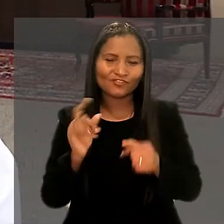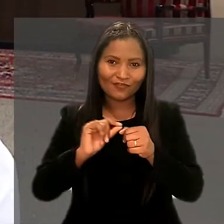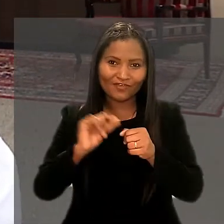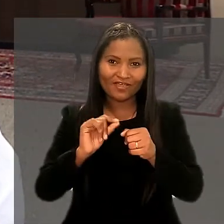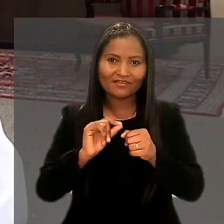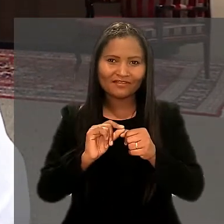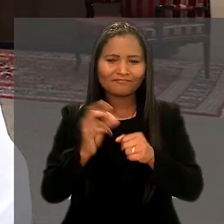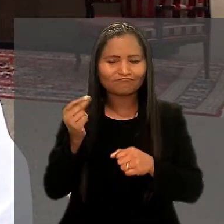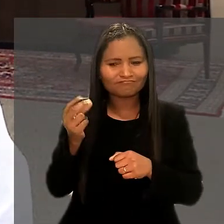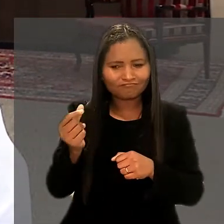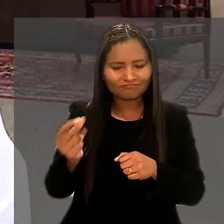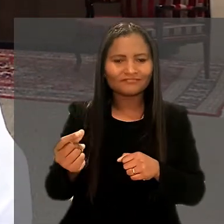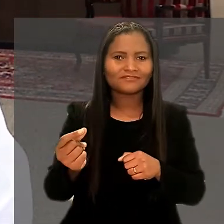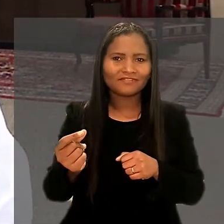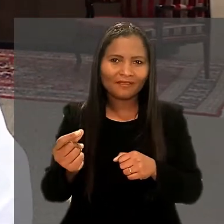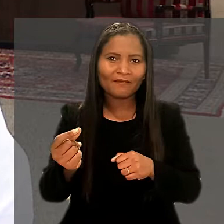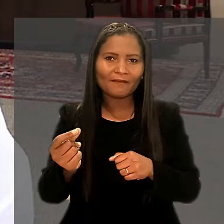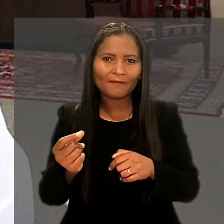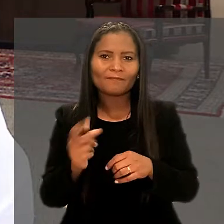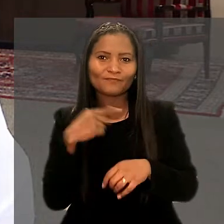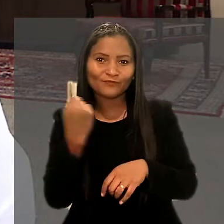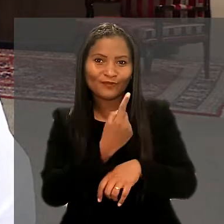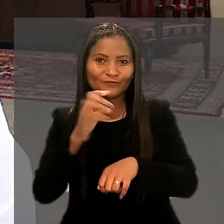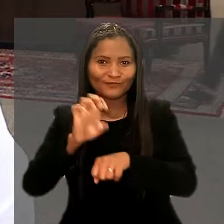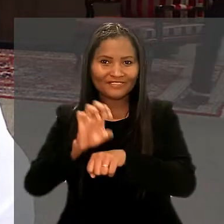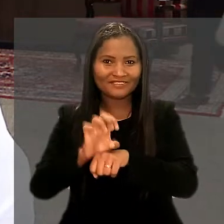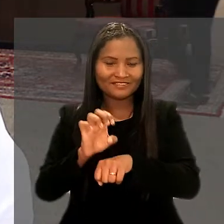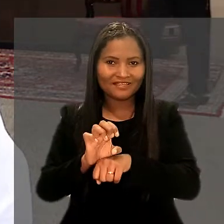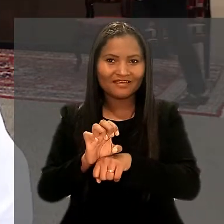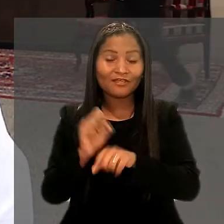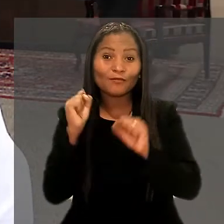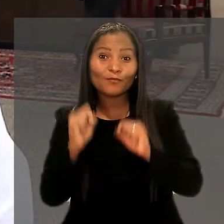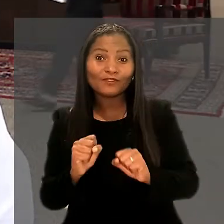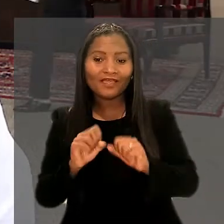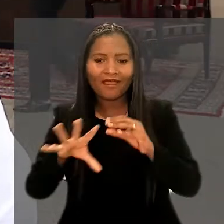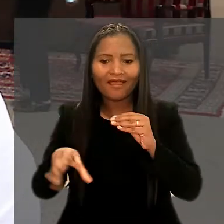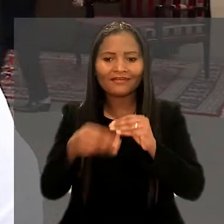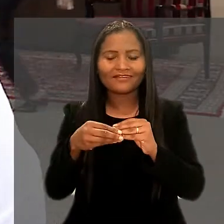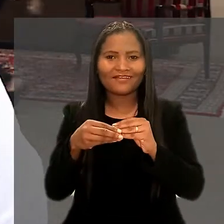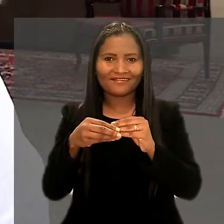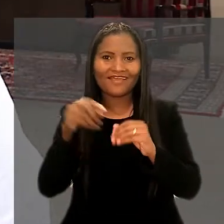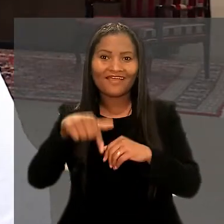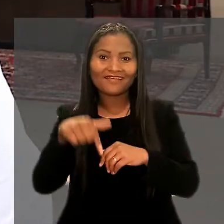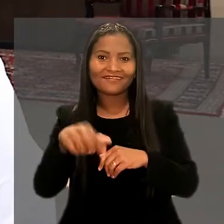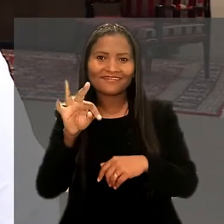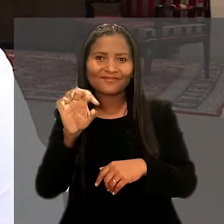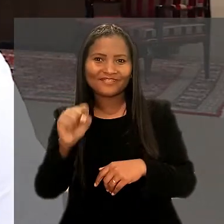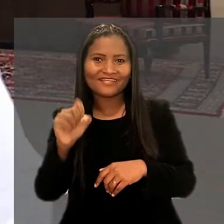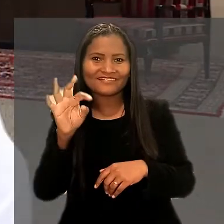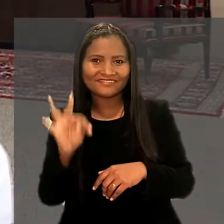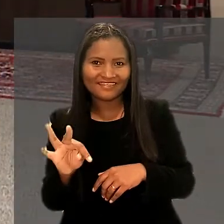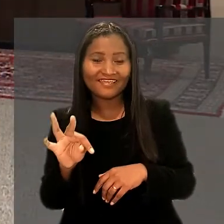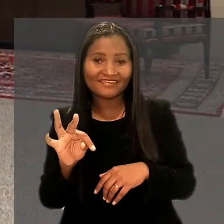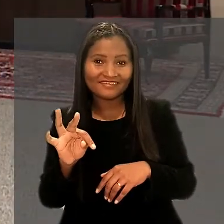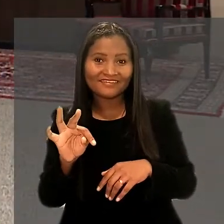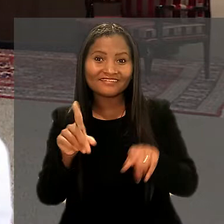que já vem desempenhando há bastante tempo lá no nosso estado e poder agregar aqui ao TST